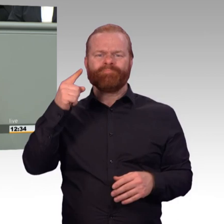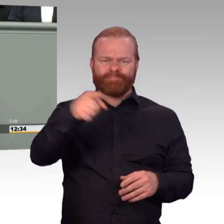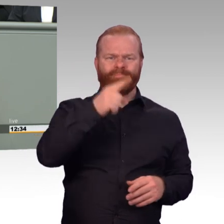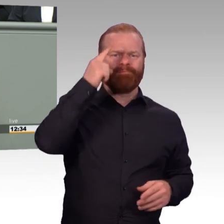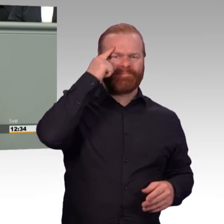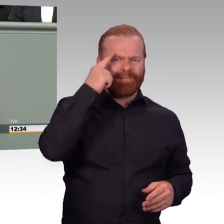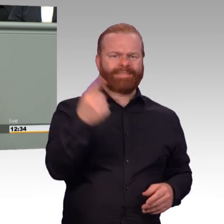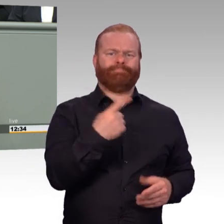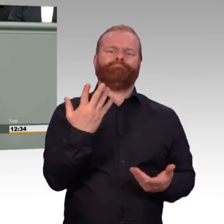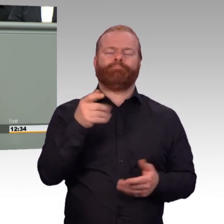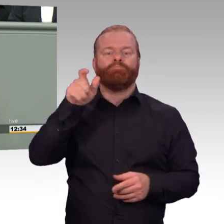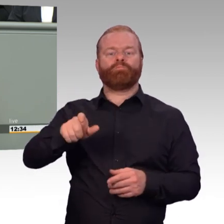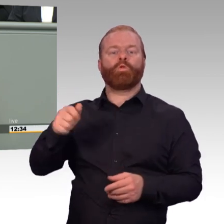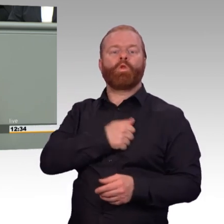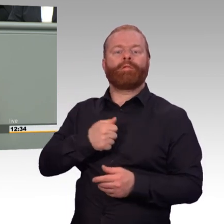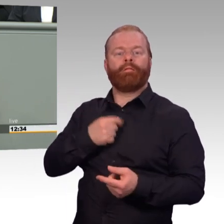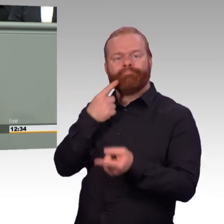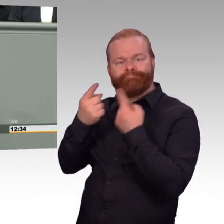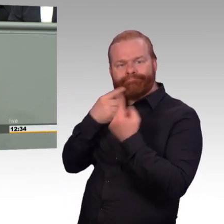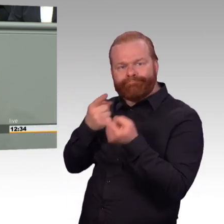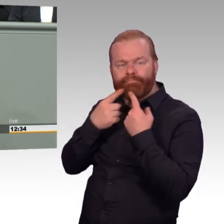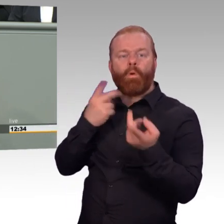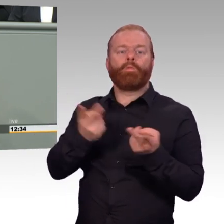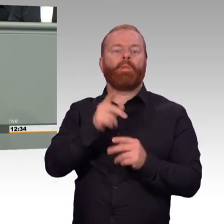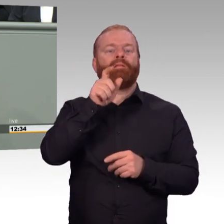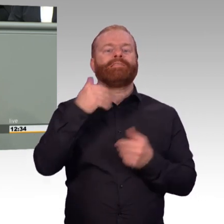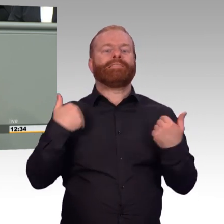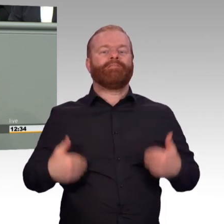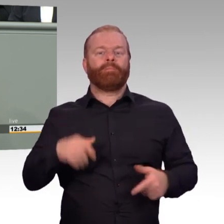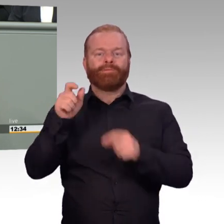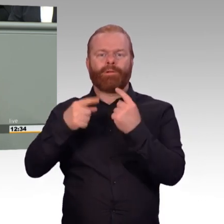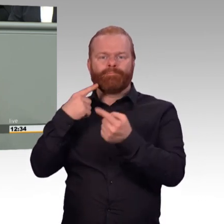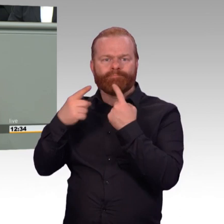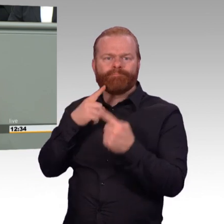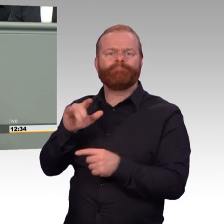wird mit dem Besoldungsstrukturenmodernisierungsgesetz ein weiterer richtiger Schritt folgen.